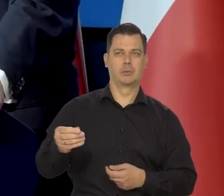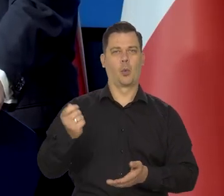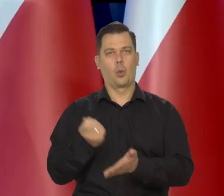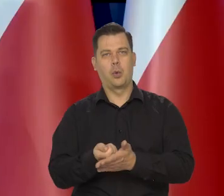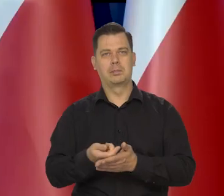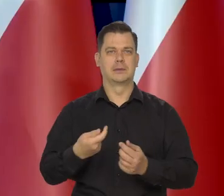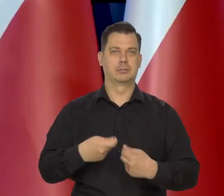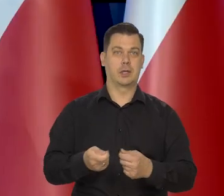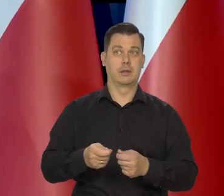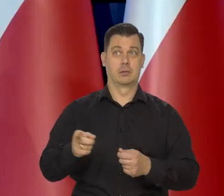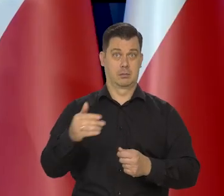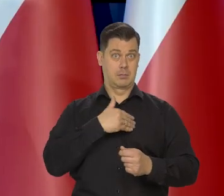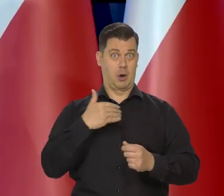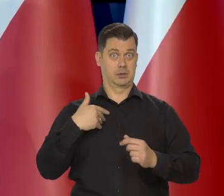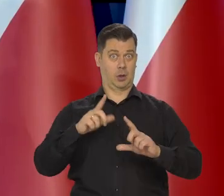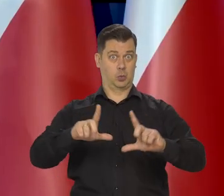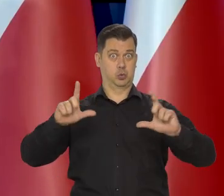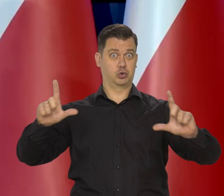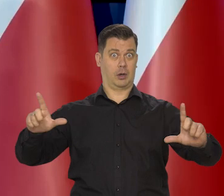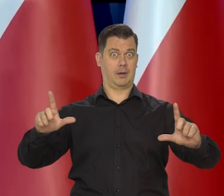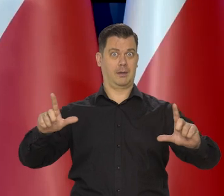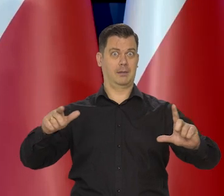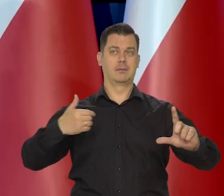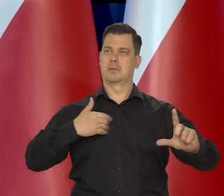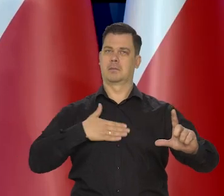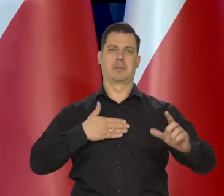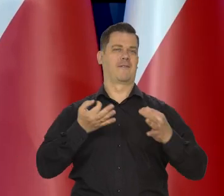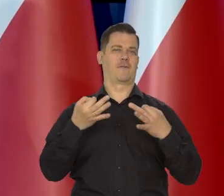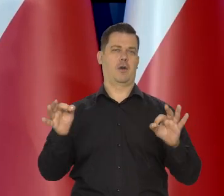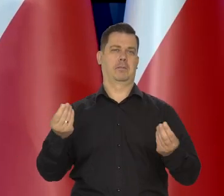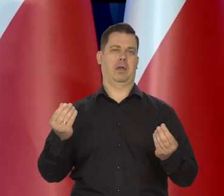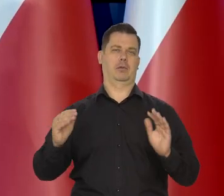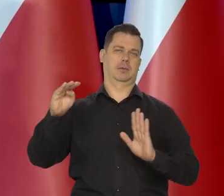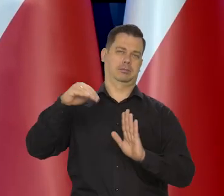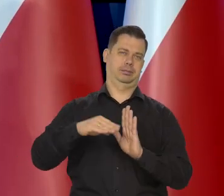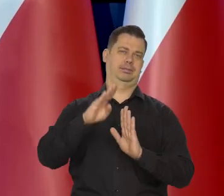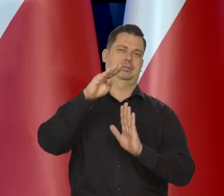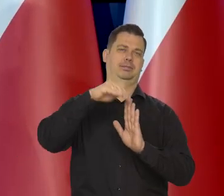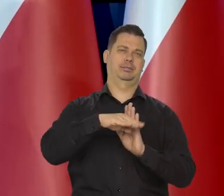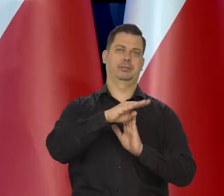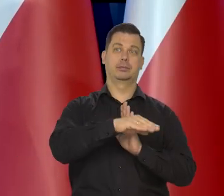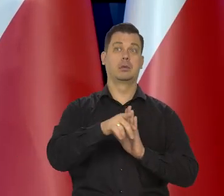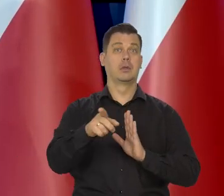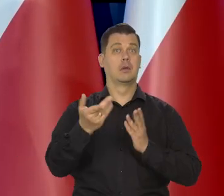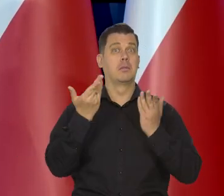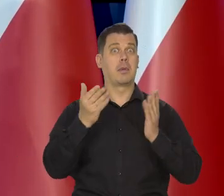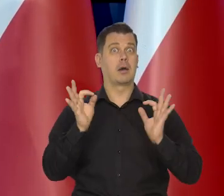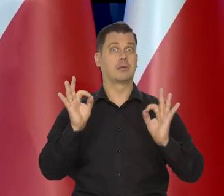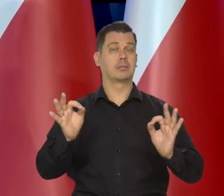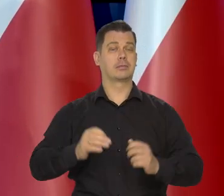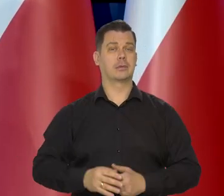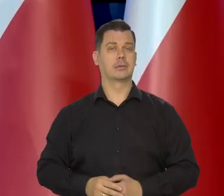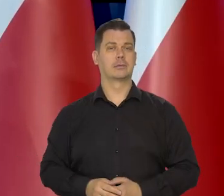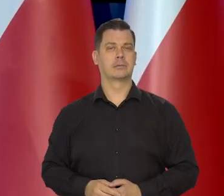Bo my jesteśmy dużą gospodarką posiadającą wolną walutę, niesłychanie atrakcyjne połączenie.